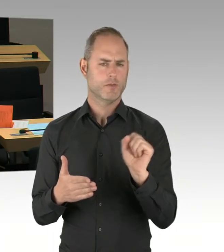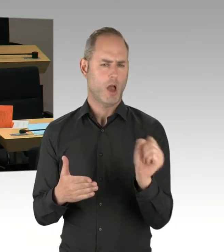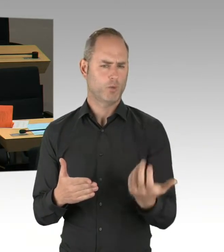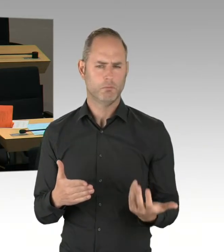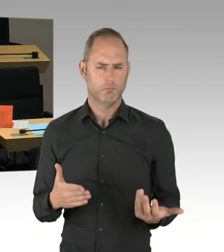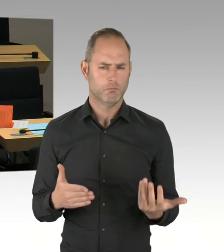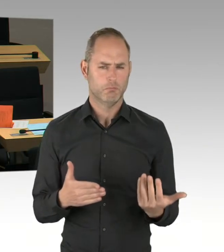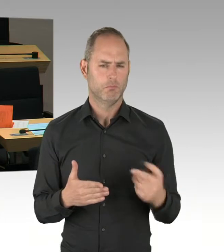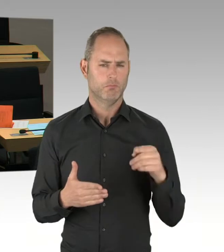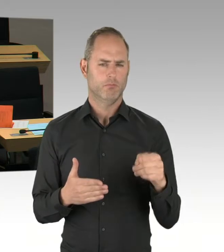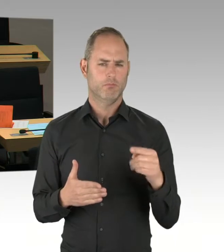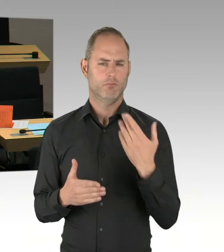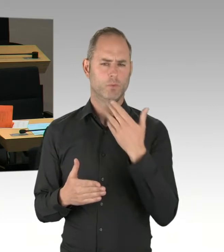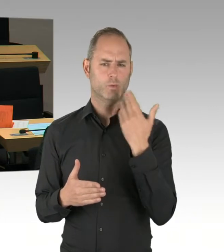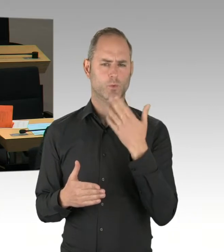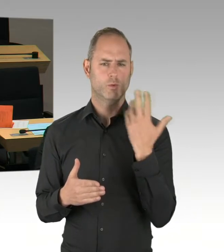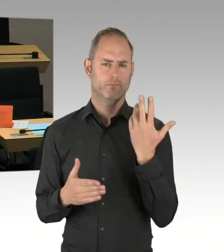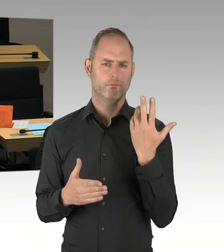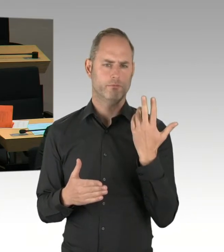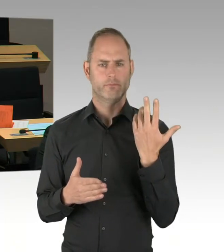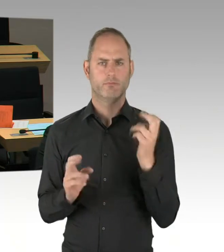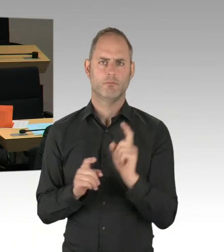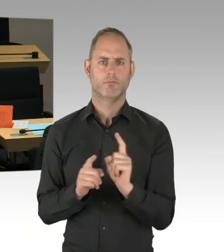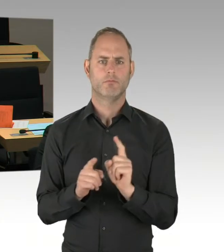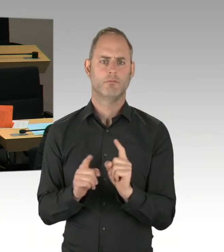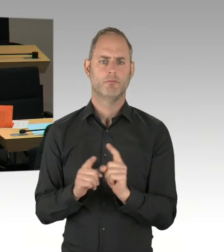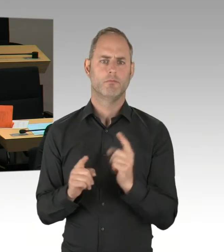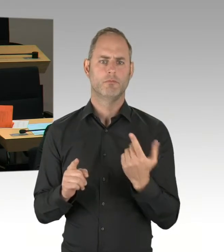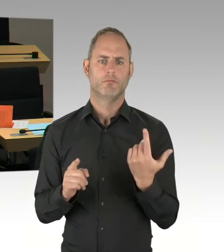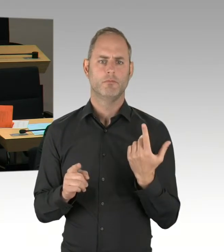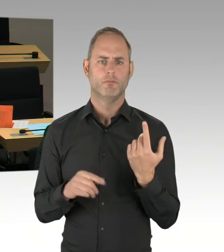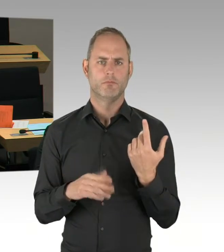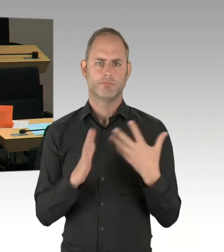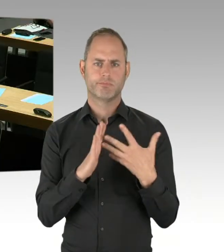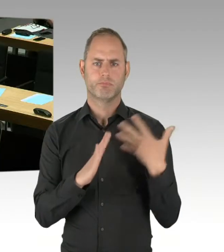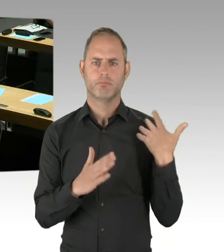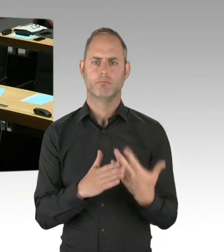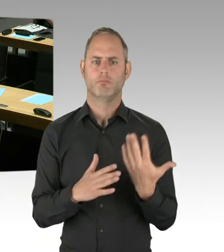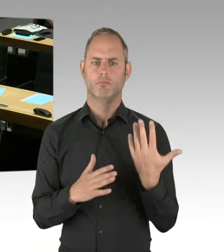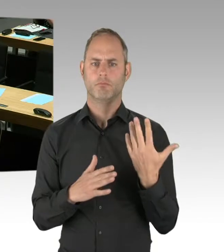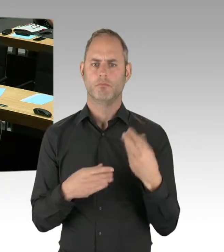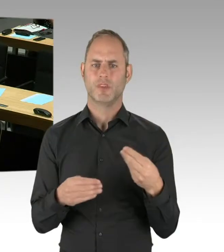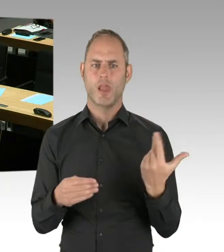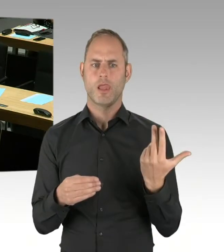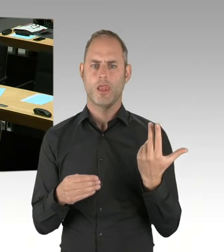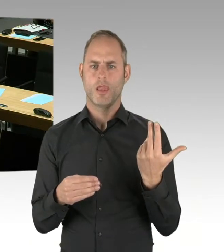wo diese Loslimitierung ausgeschlossen war? (Präsidium) Herr Staatssekretär, bitte schön. (Rednerwechsel) Vielen Dank, Herr Abgeordneter,